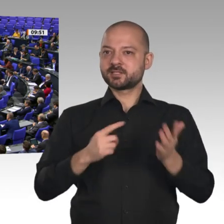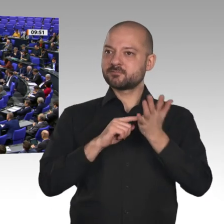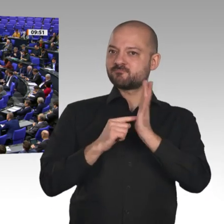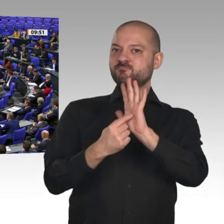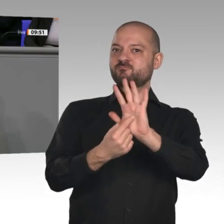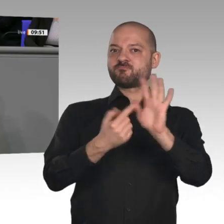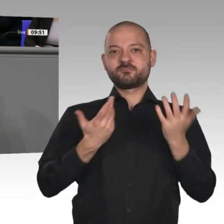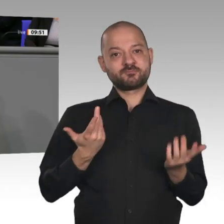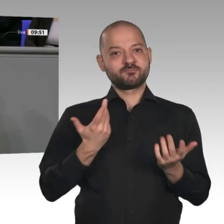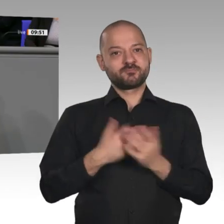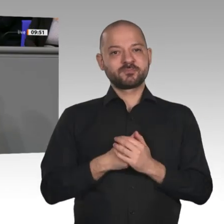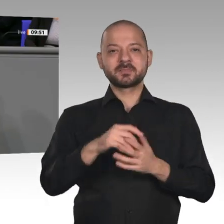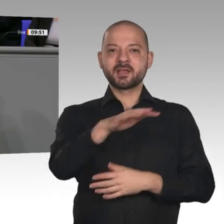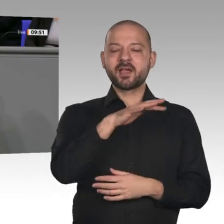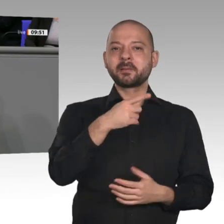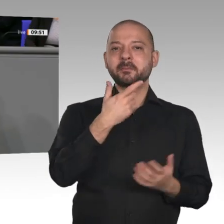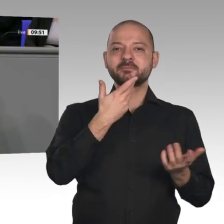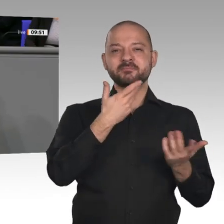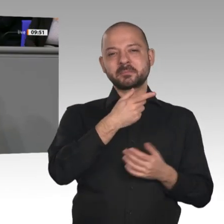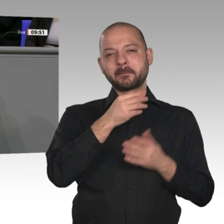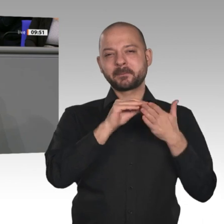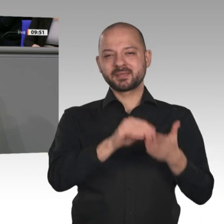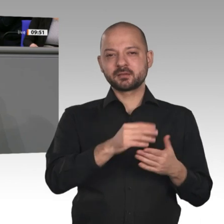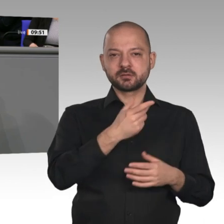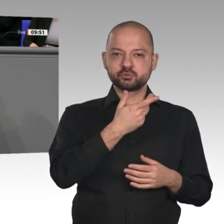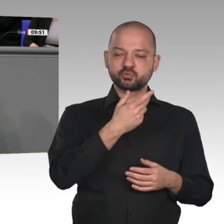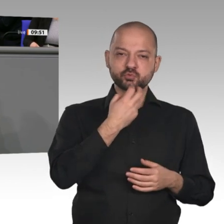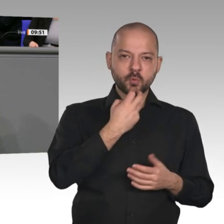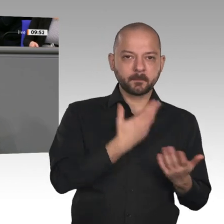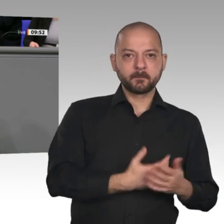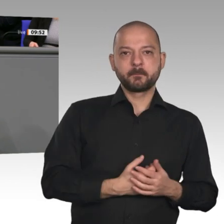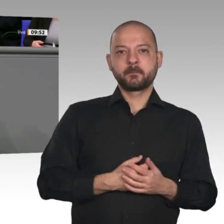das sind Innovations- und Investitionsimpulse, die wir brauchen. Es gibt keinen Grund,